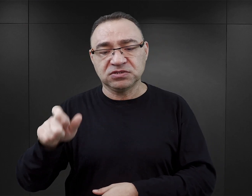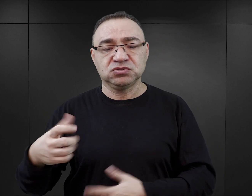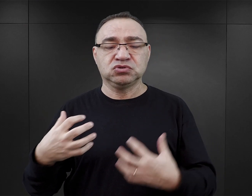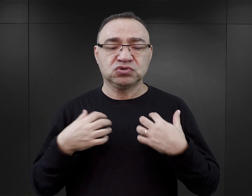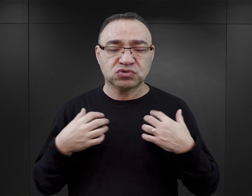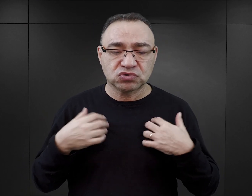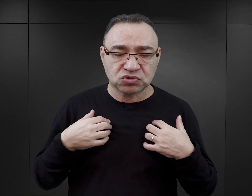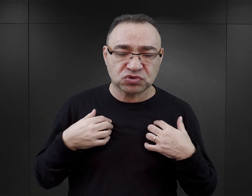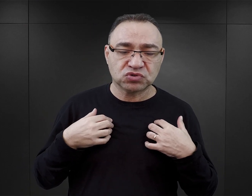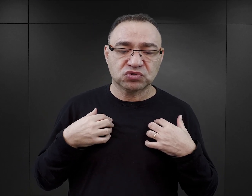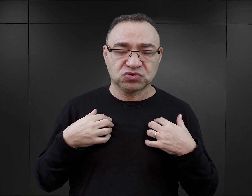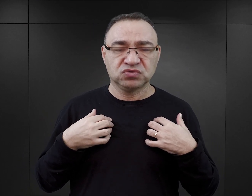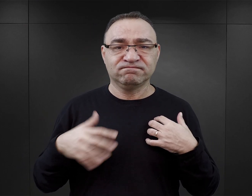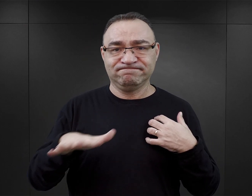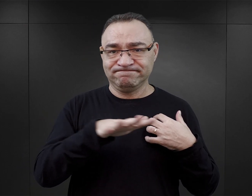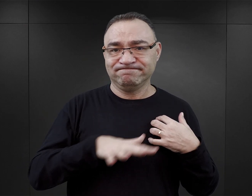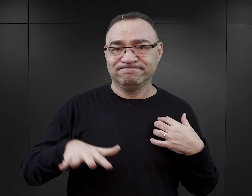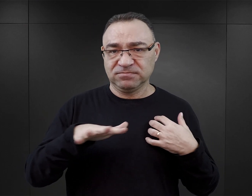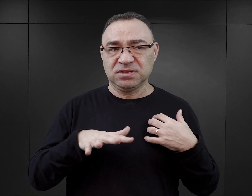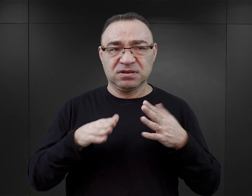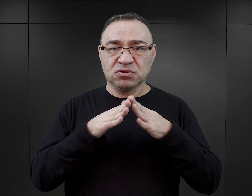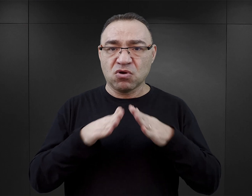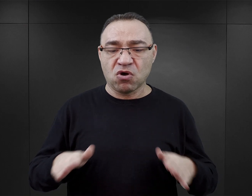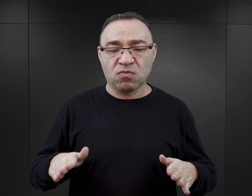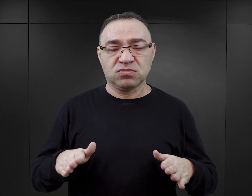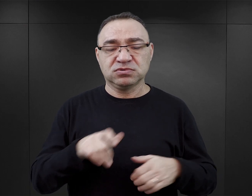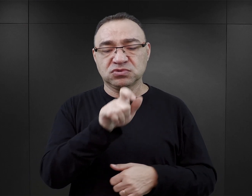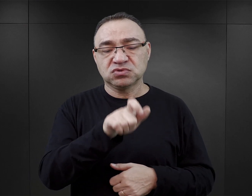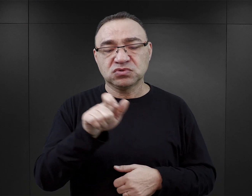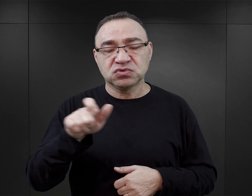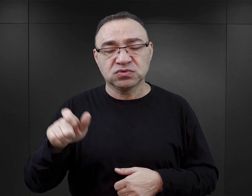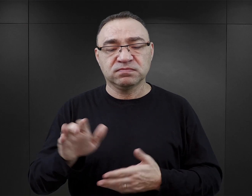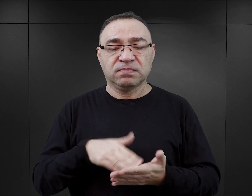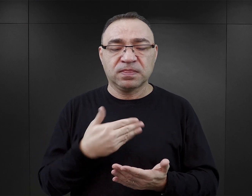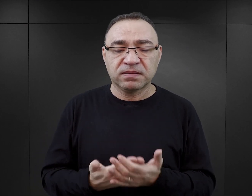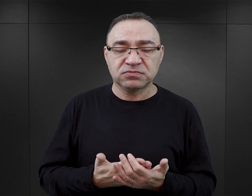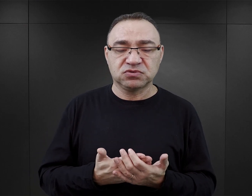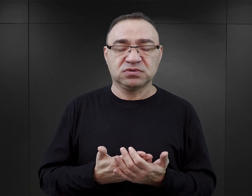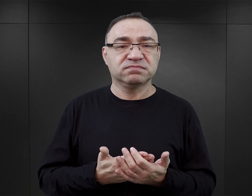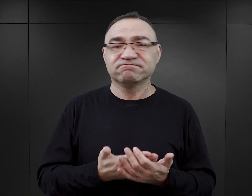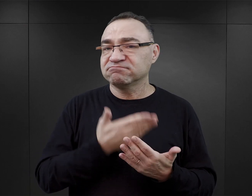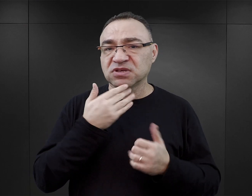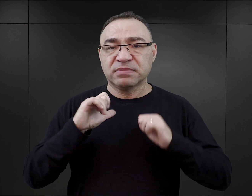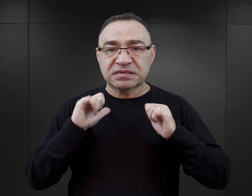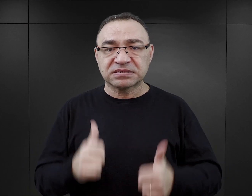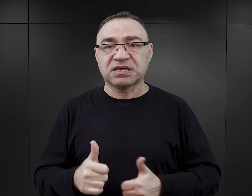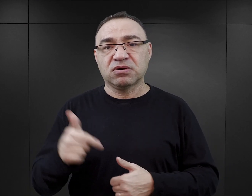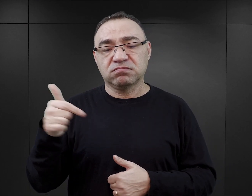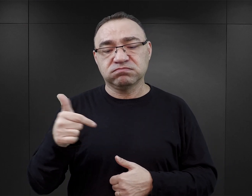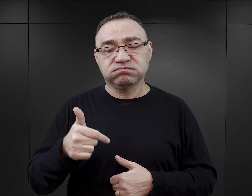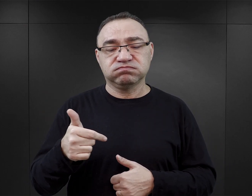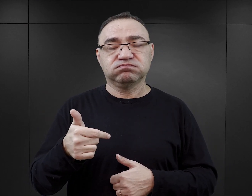żyją poza strukturą organizacyjną obozu. Ci więźniowie, na przykład, nie mają stałych przydziałów do komand pracy.